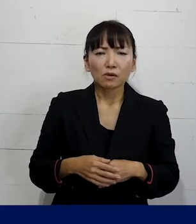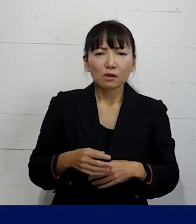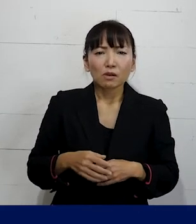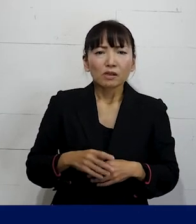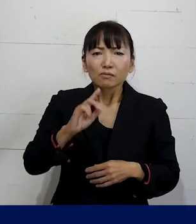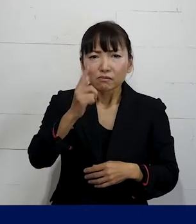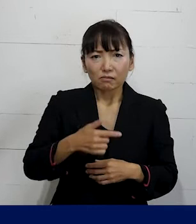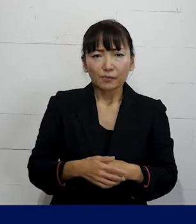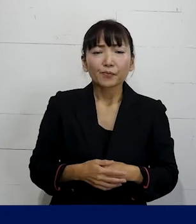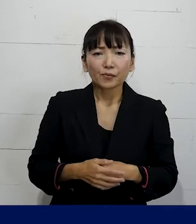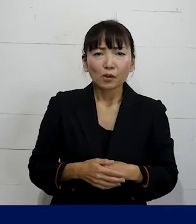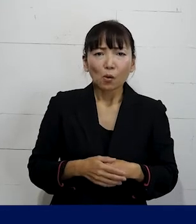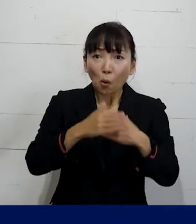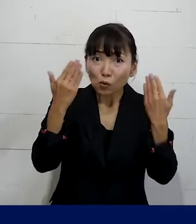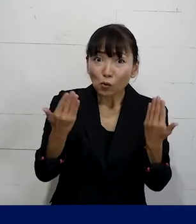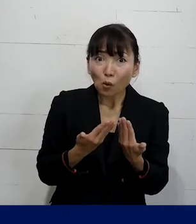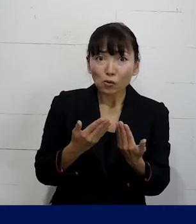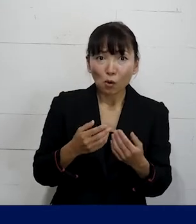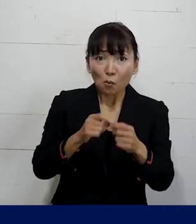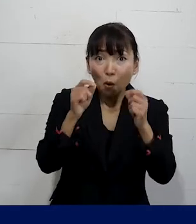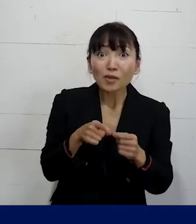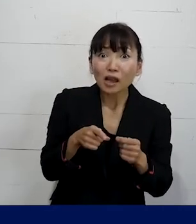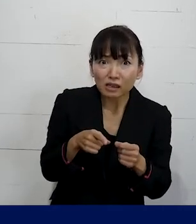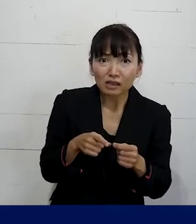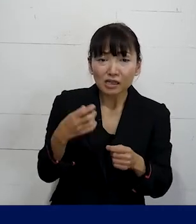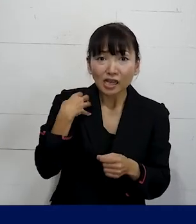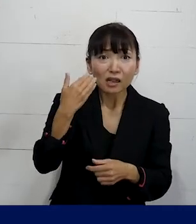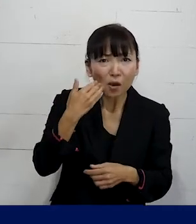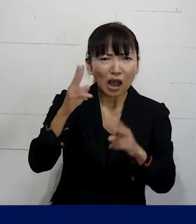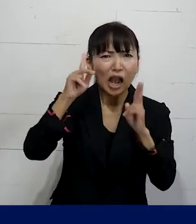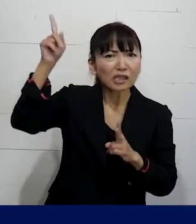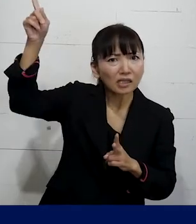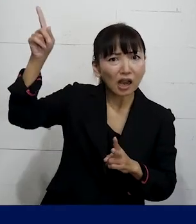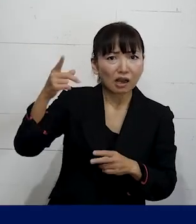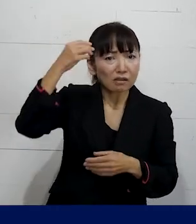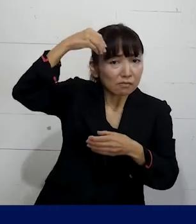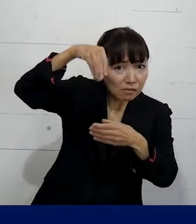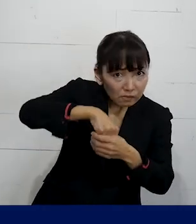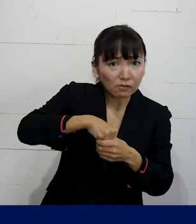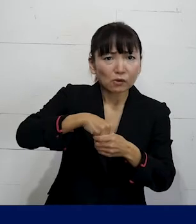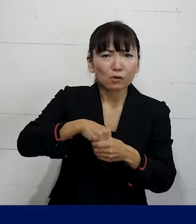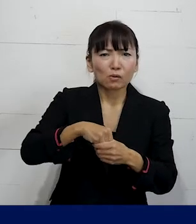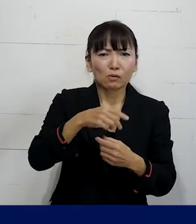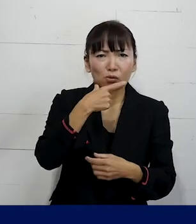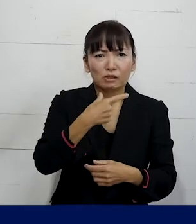まずは8割方は会社に問題があるんだよということを ぜひ頭の中に置いておいていただいて